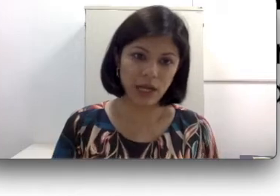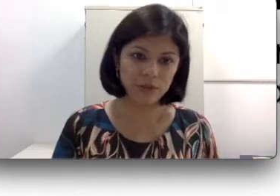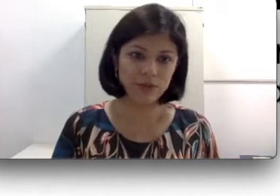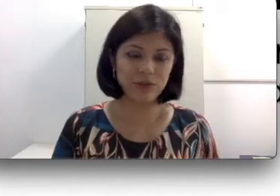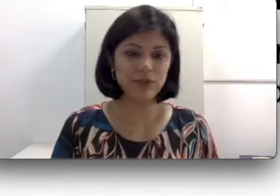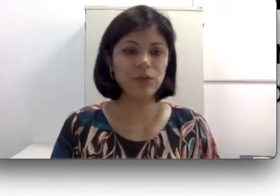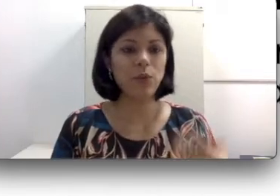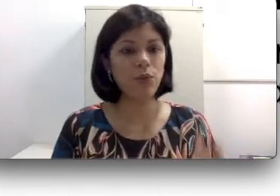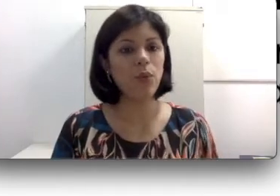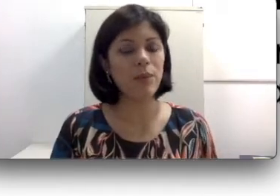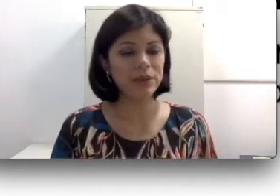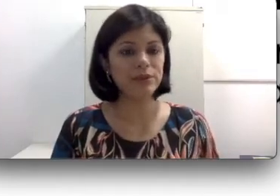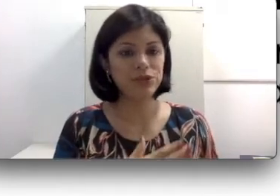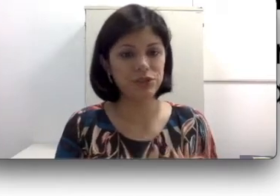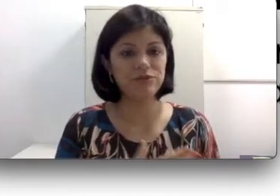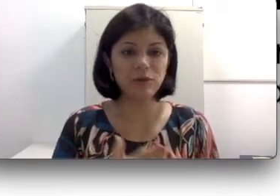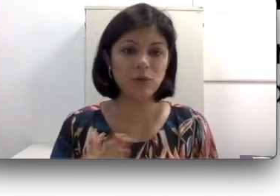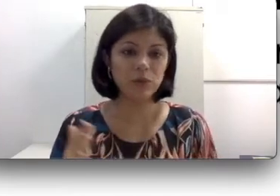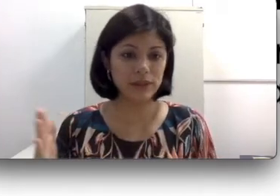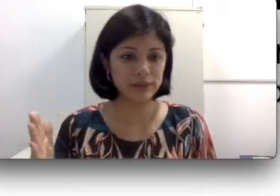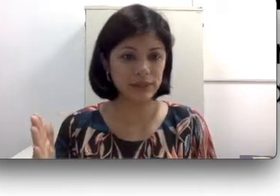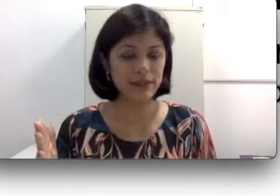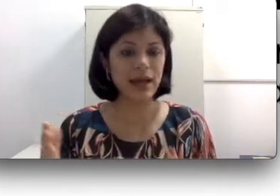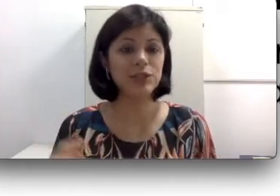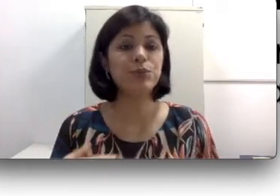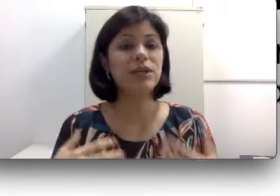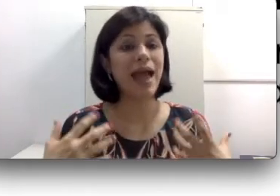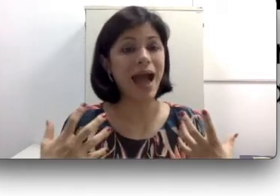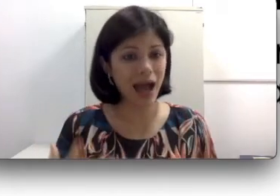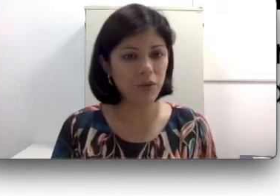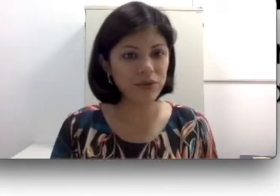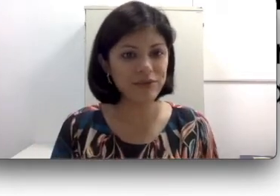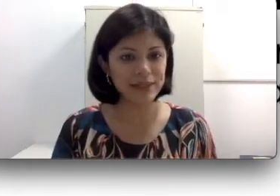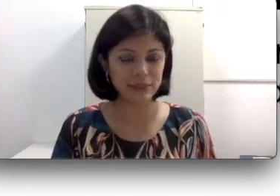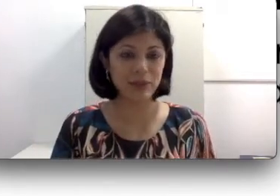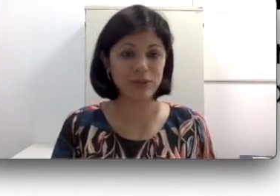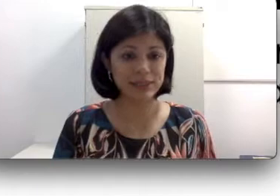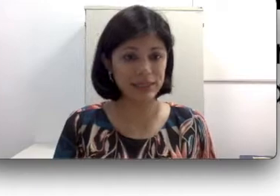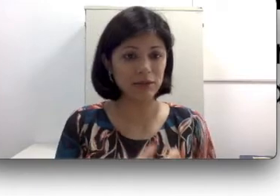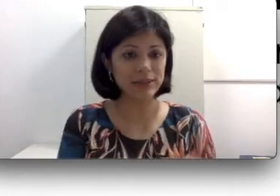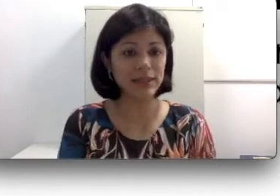sofrendo com a perda auditiva ao longo da idade porque há um envelhecimento das células